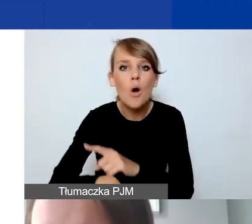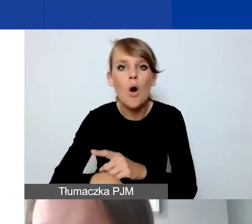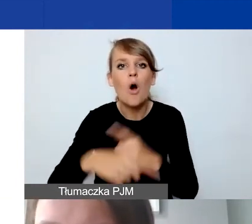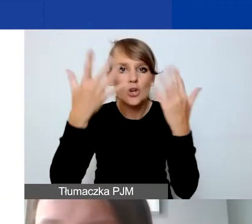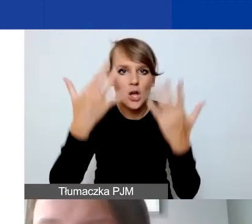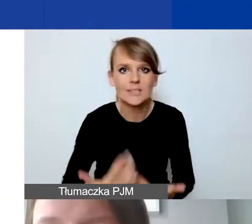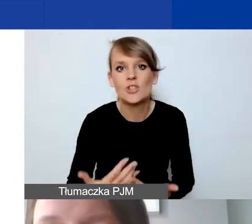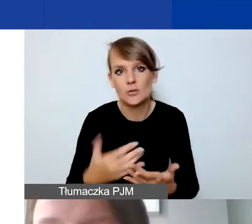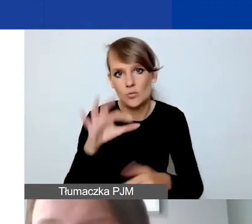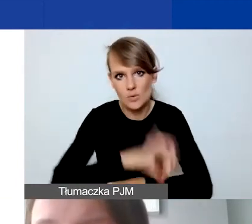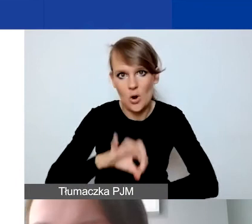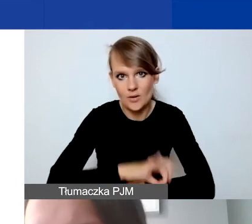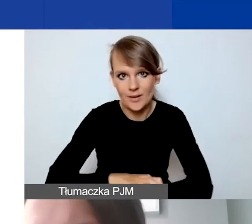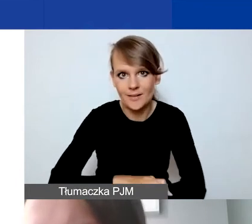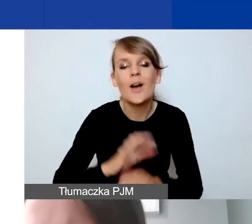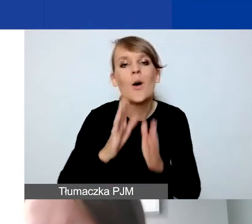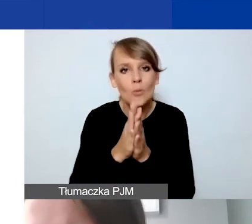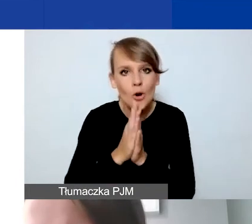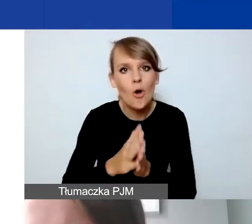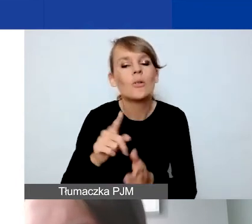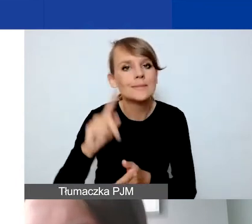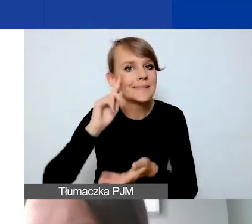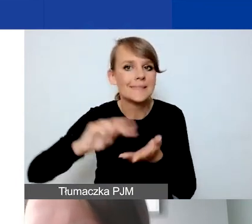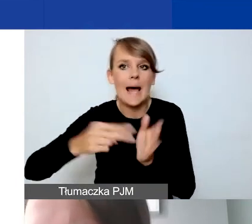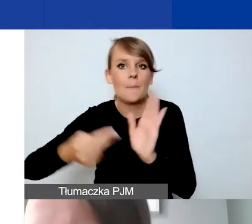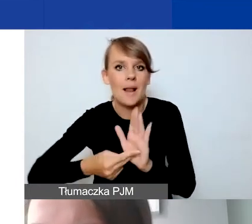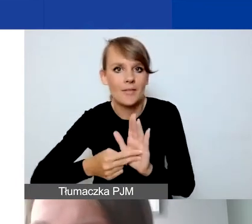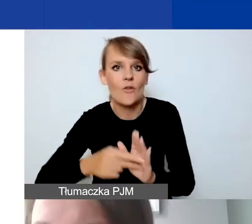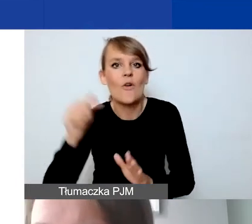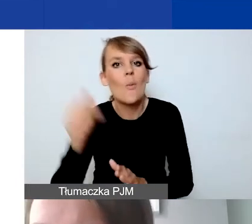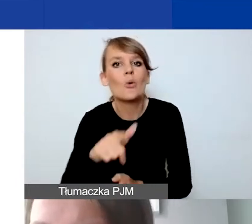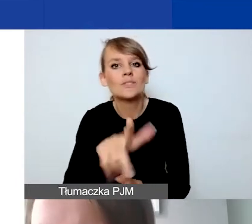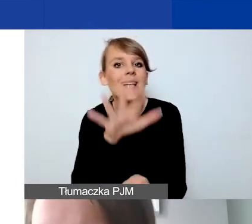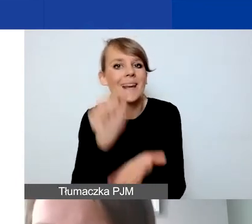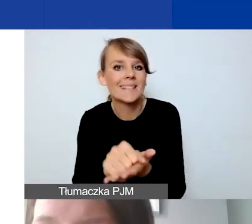Proszę przewidzieć to w państwie działaniach, że musi być zarezerwowana pewna pula środków,